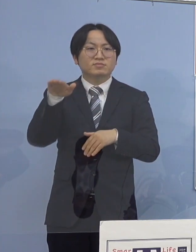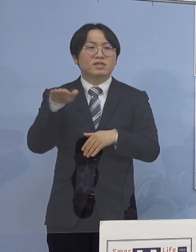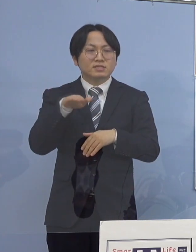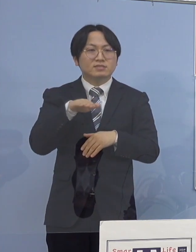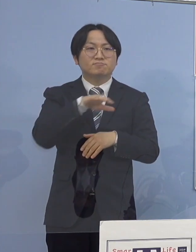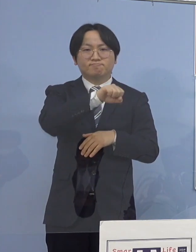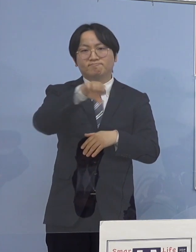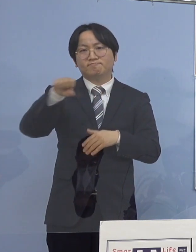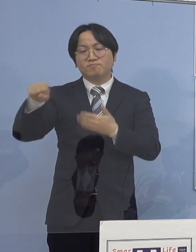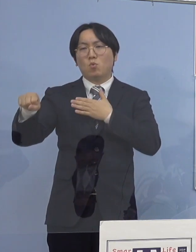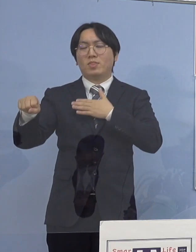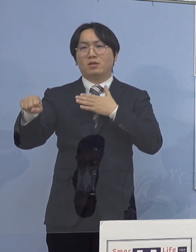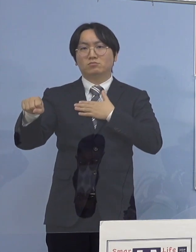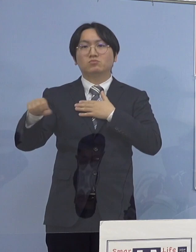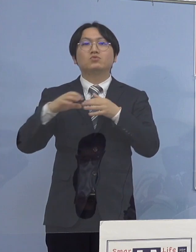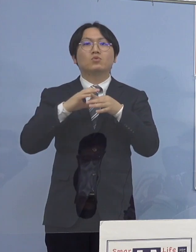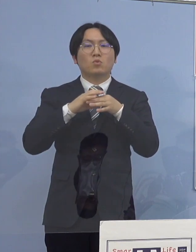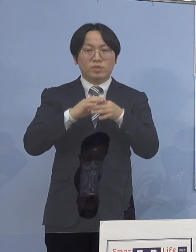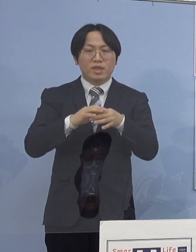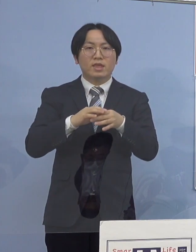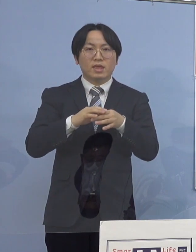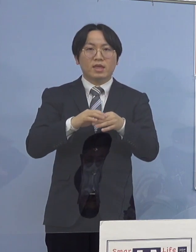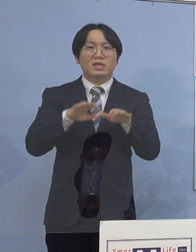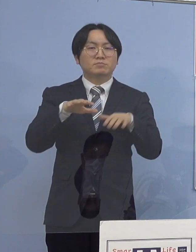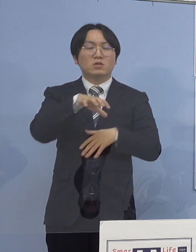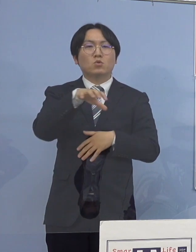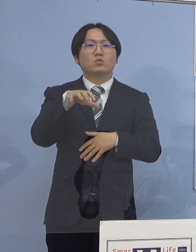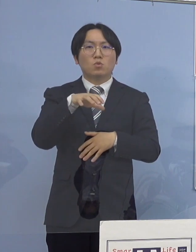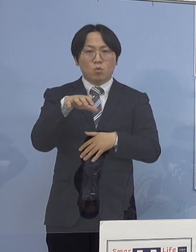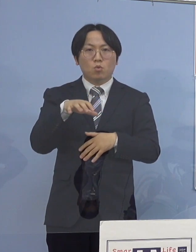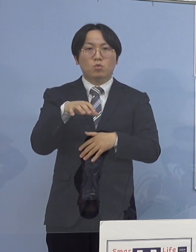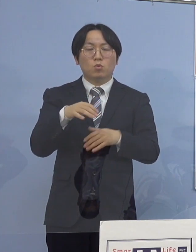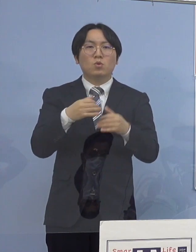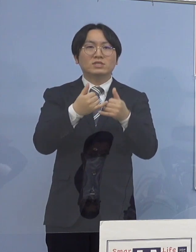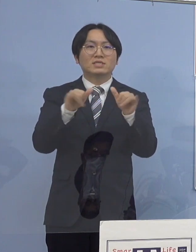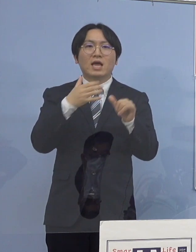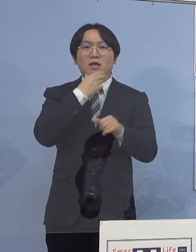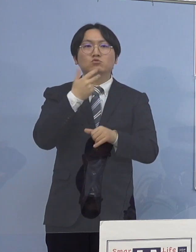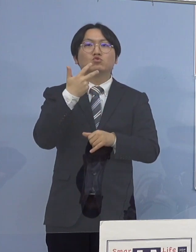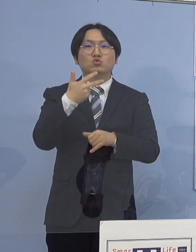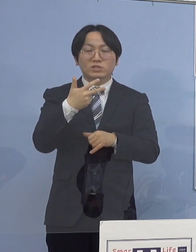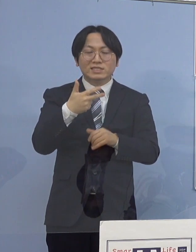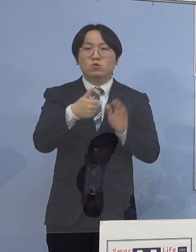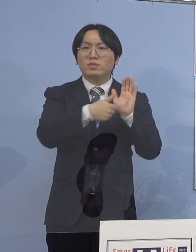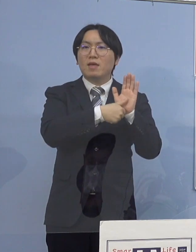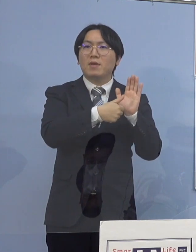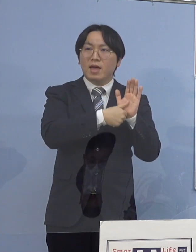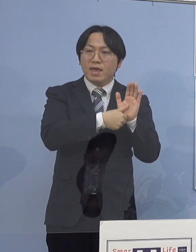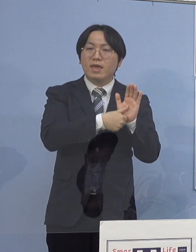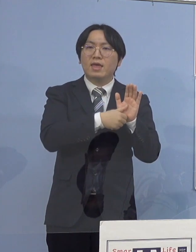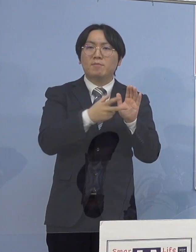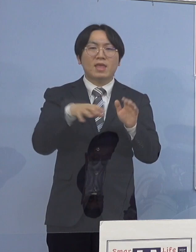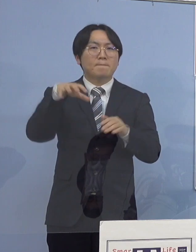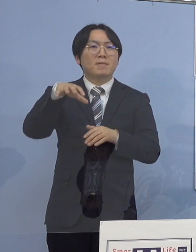県の条例に基づきまして現時点での 社会福祉施設の名称や所在地の公表については